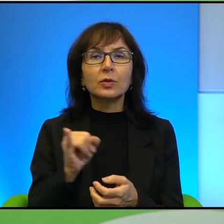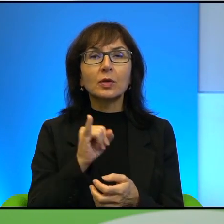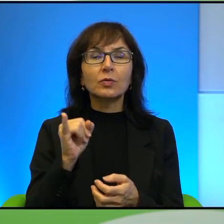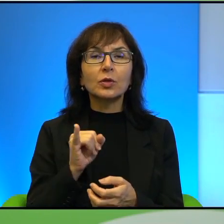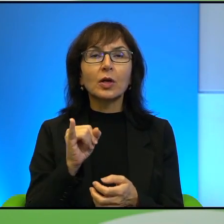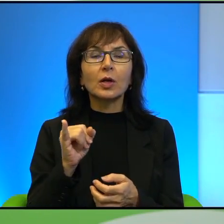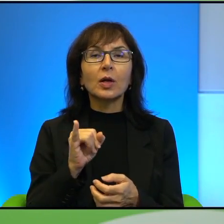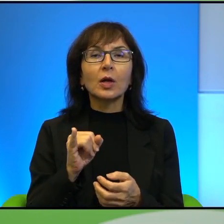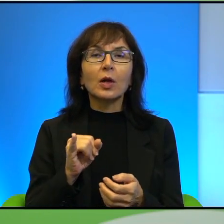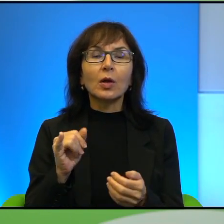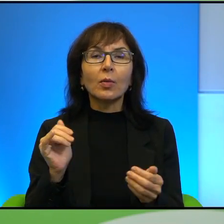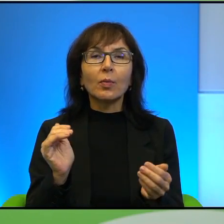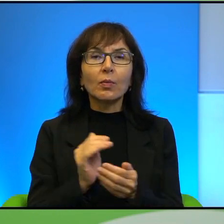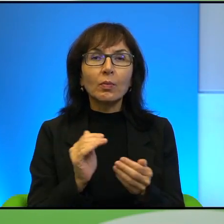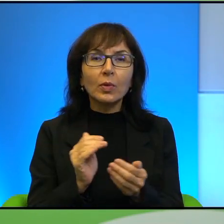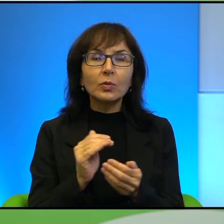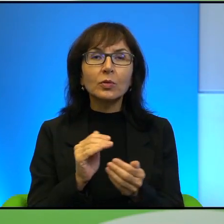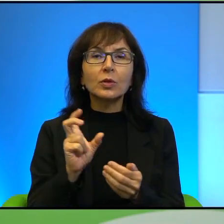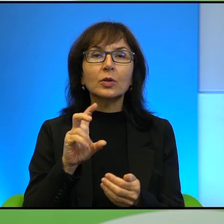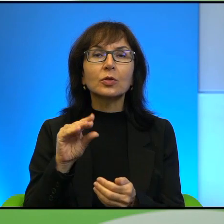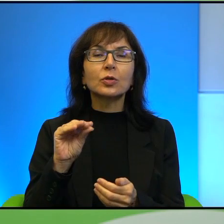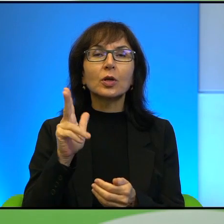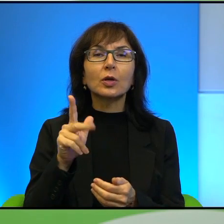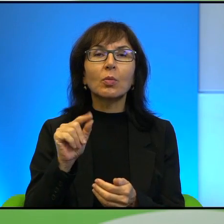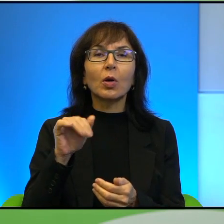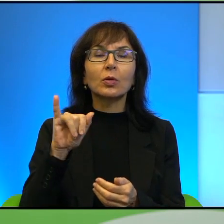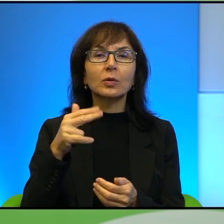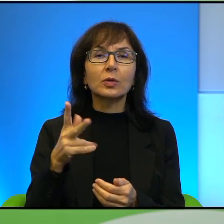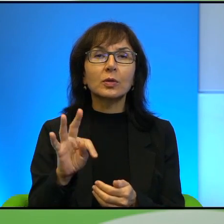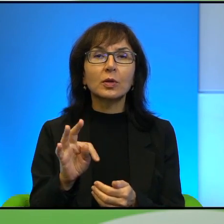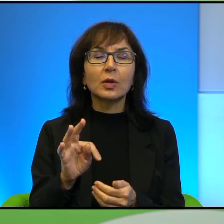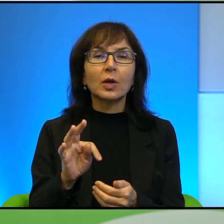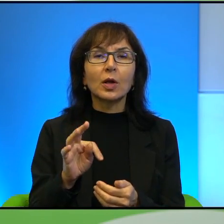na mnie malutki checkpoint łączący arabski Hebron z wejściem do meczetu